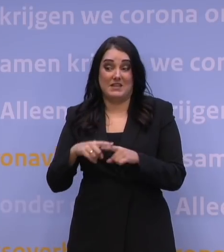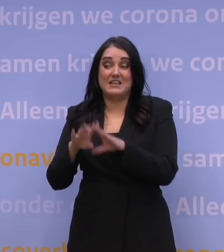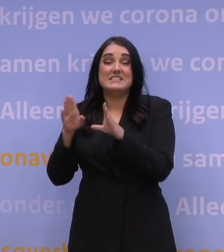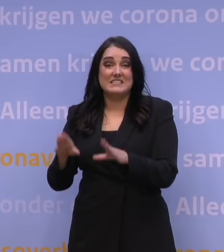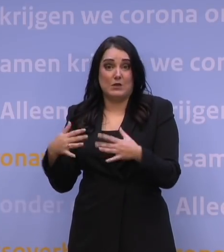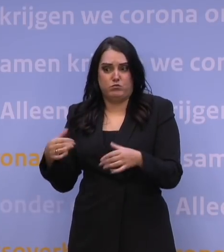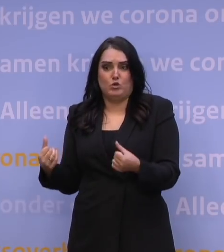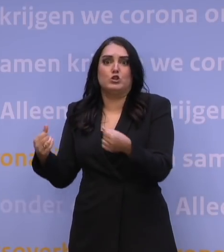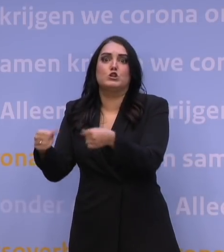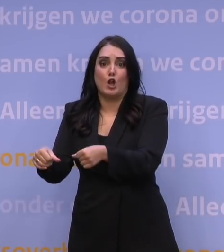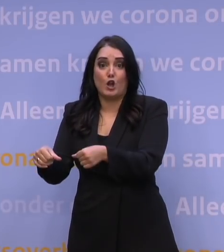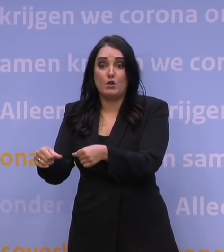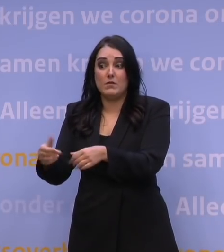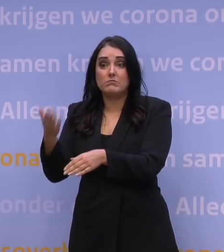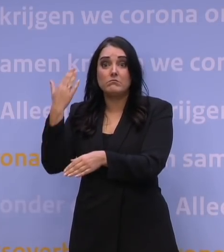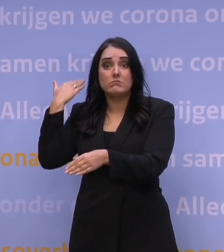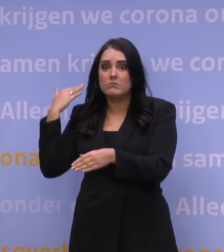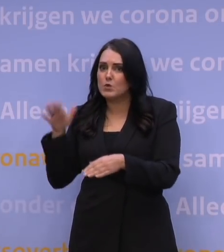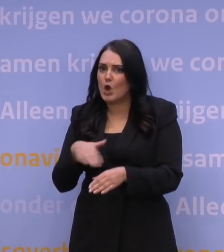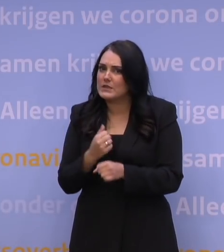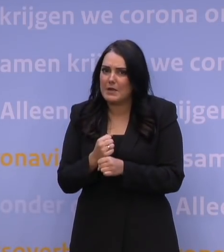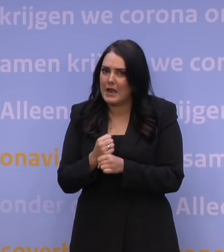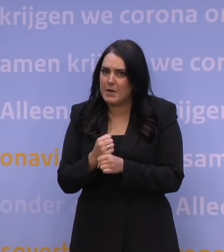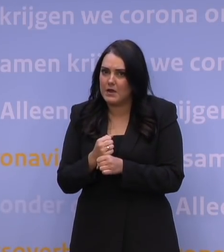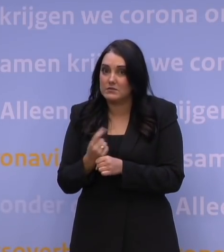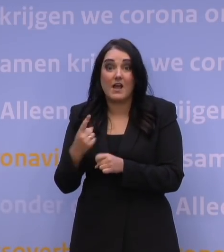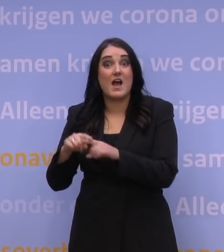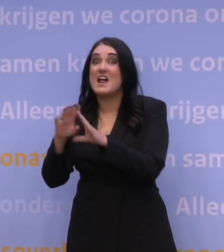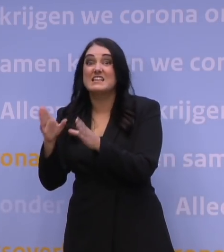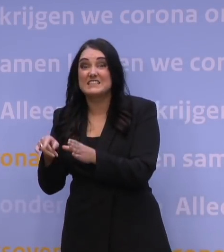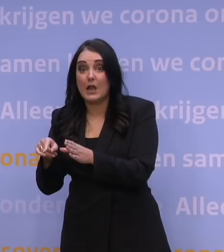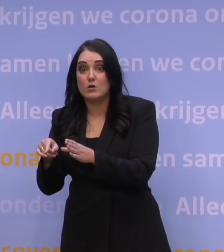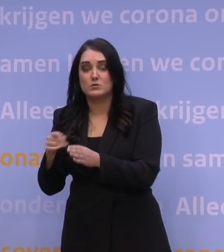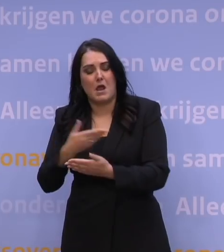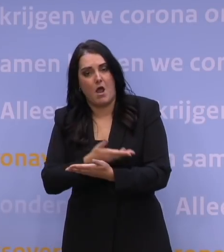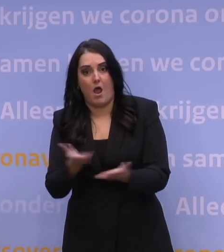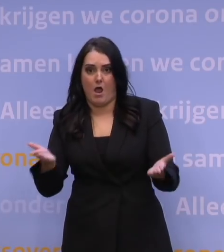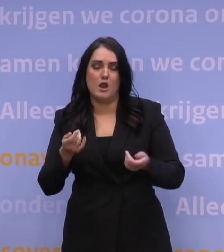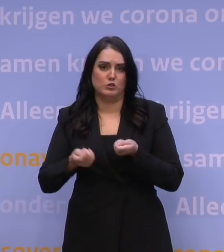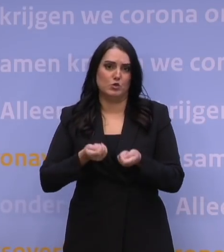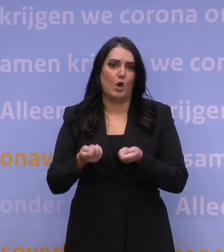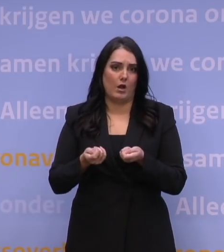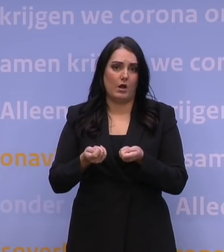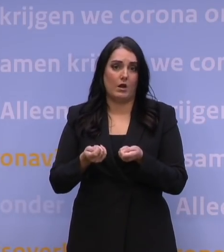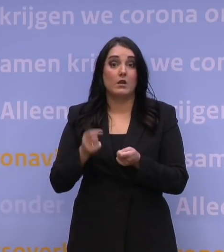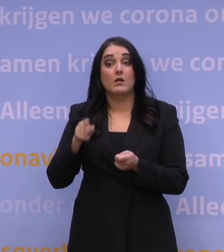die we niet eerder hebben gezien. En niet alleen op de ziekenhuizen, op de hele zorg. Is deze variant minder ziekmakend,